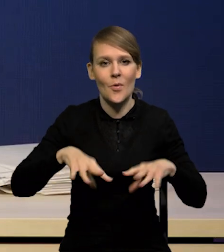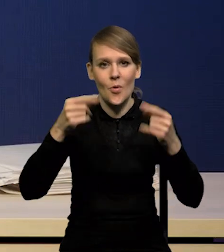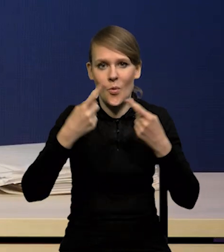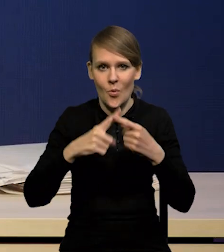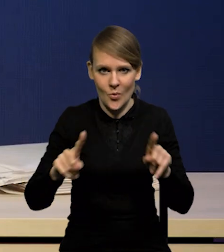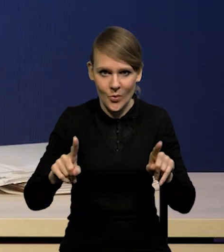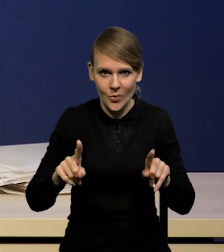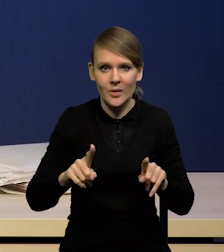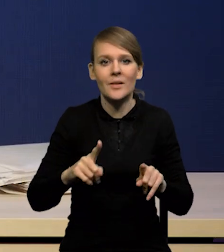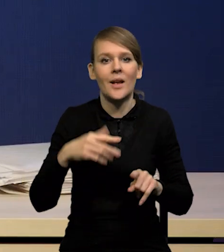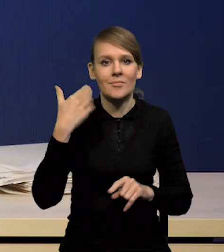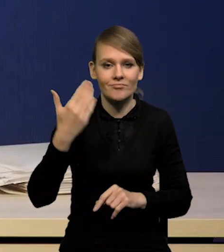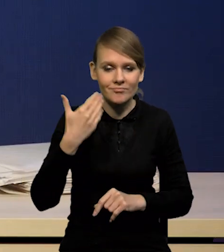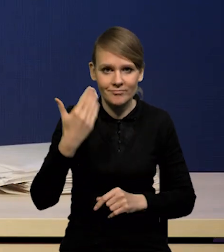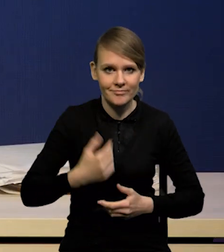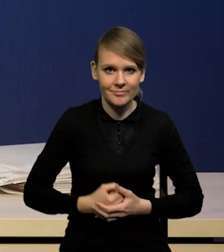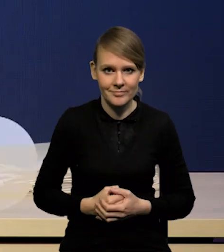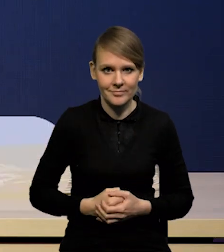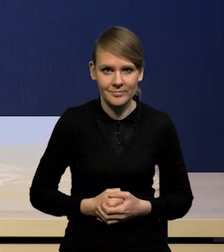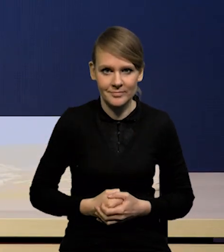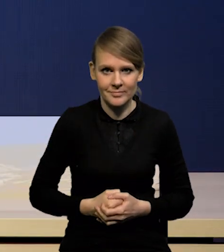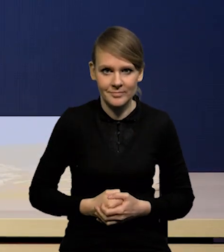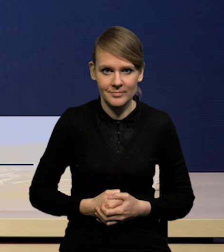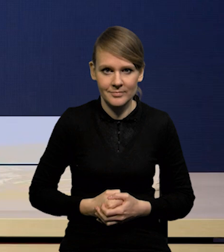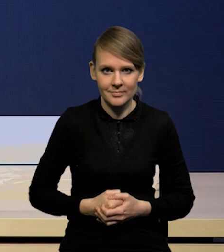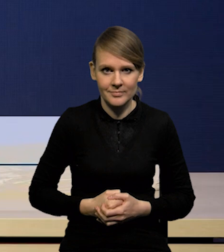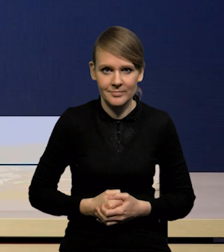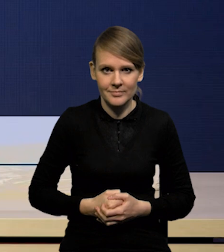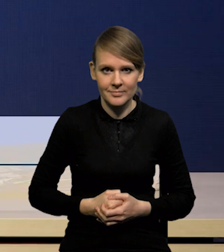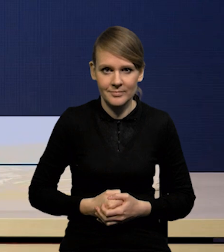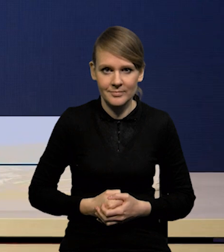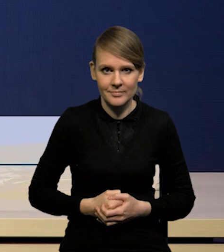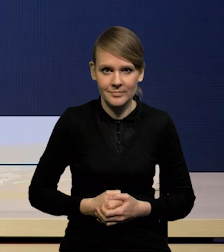tradycyjnie odnosząc się do poprzedniej projekcji.